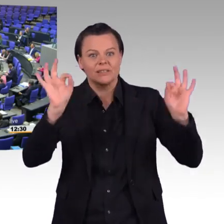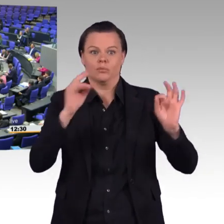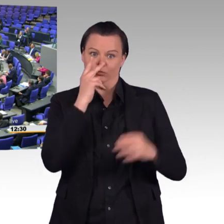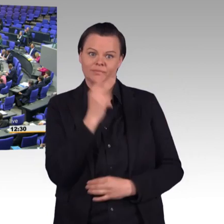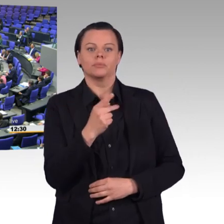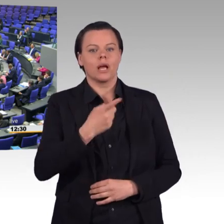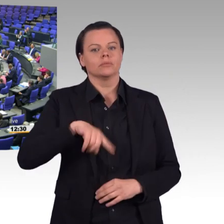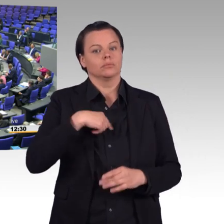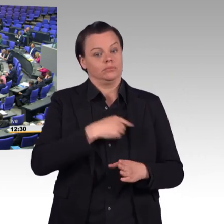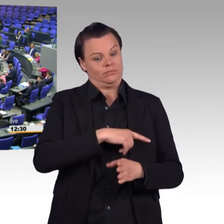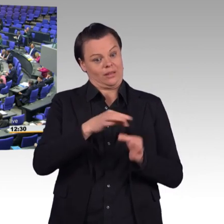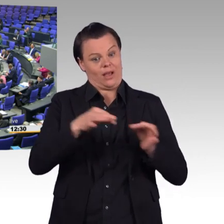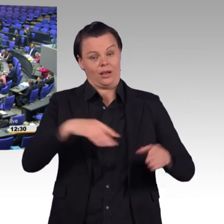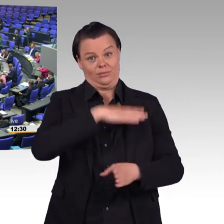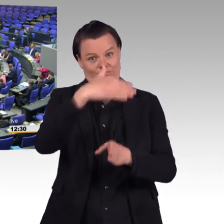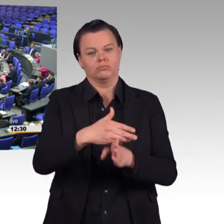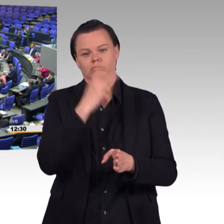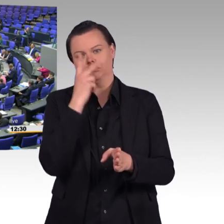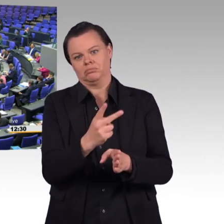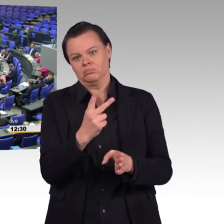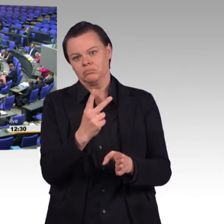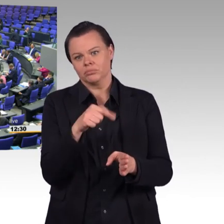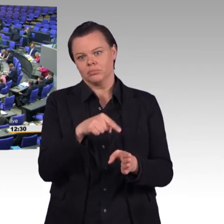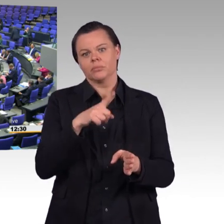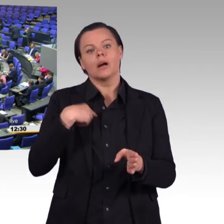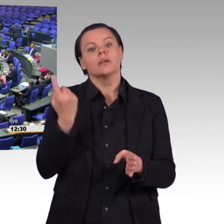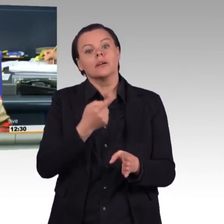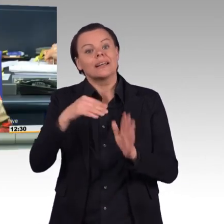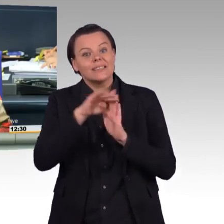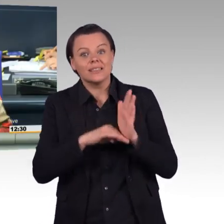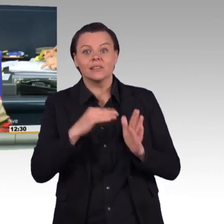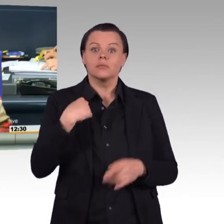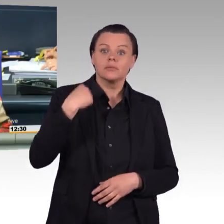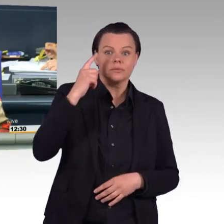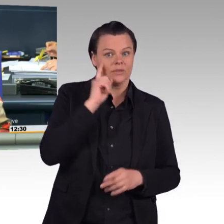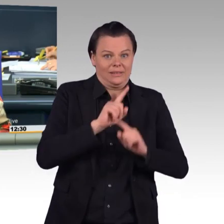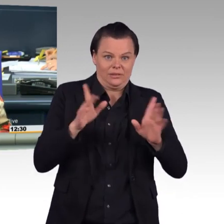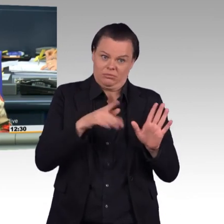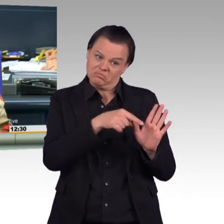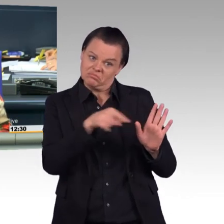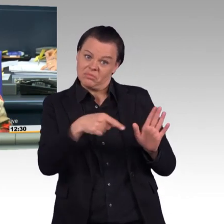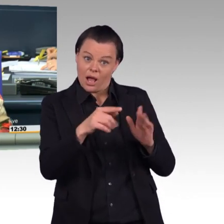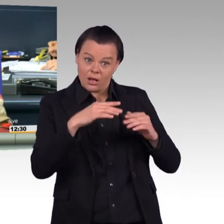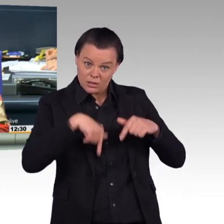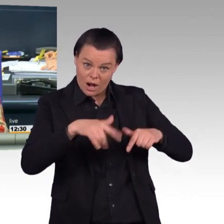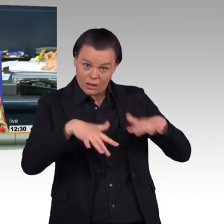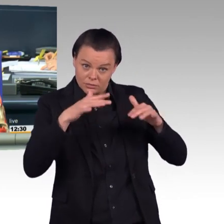(Beifall) (Präsident) Vielen Dank, Tobias Lindner. Nächste Rednerin Kerstin Vieregge für die CDU/CSU-Fraktion.